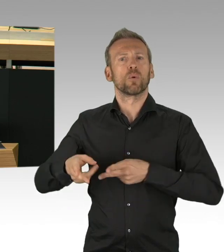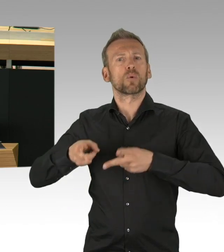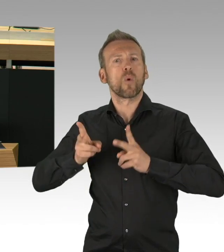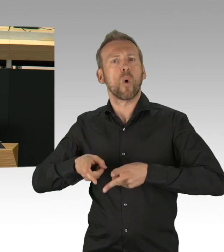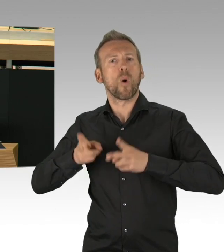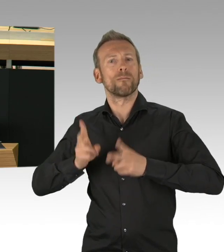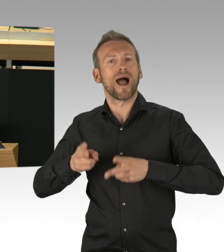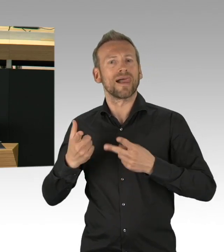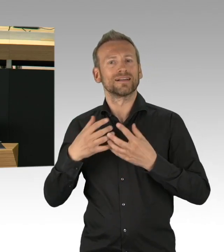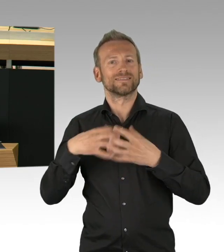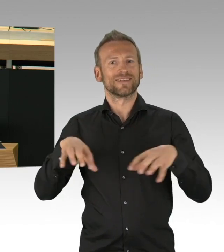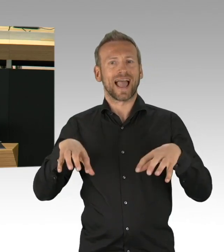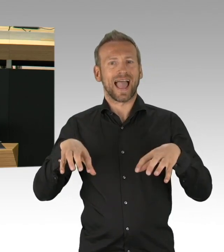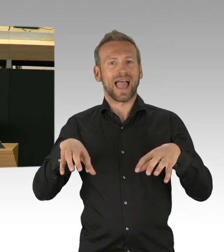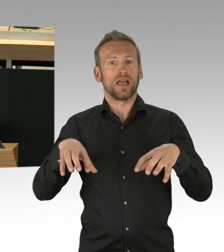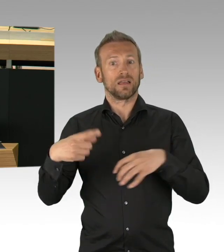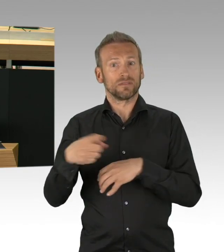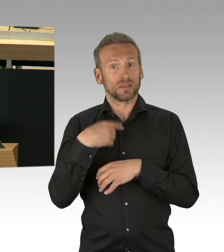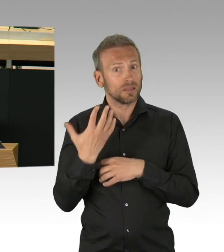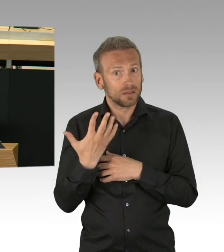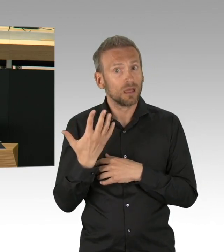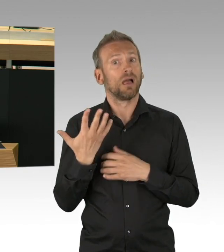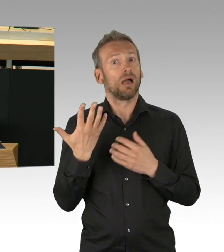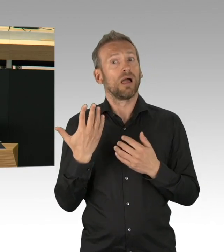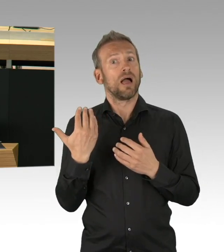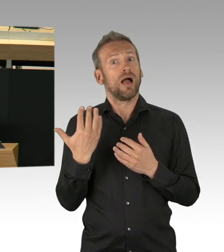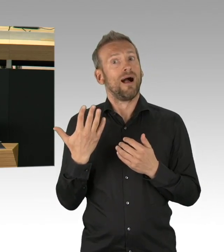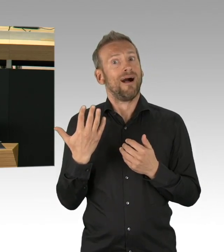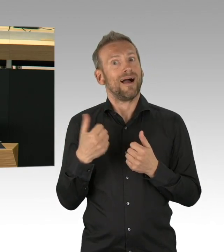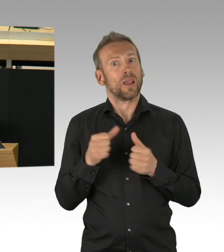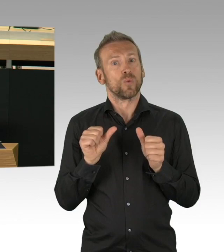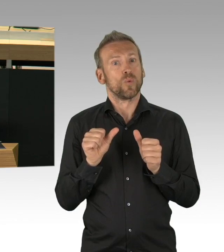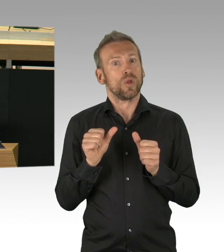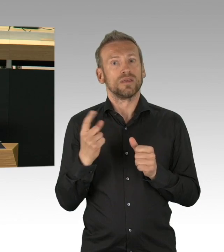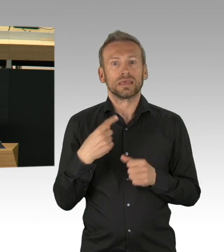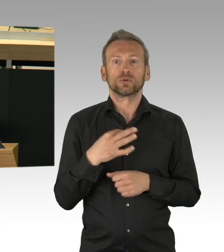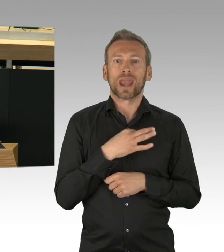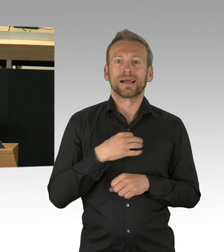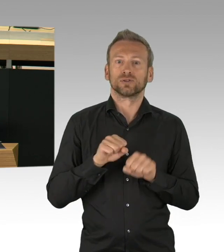Es wäre also fahrlässig jetzt übermäßig zu lockern. Binnen kürzester Frist werden die erzielten Erfolge